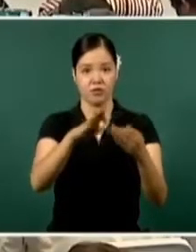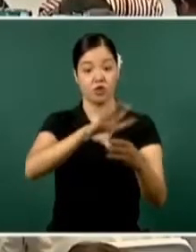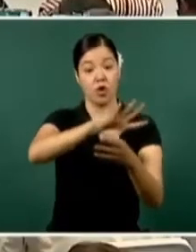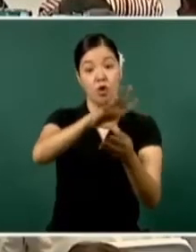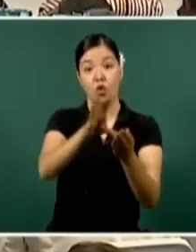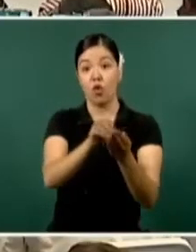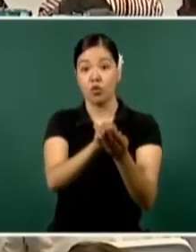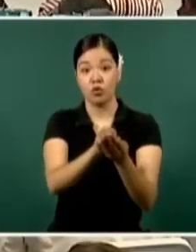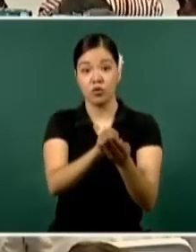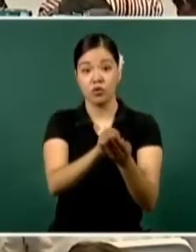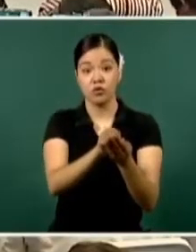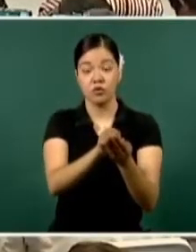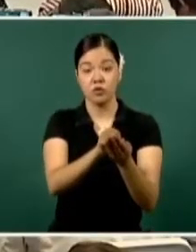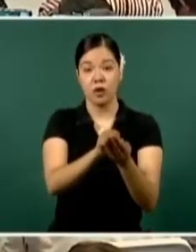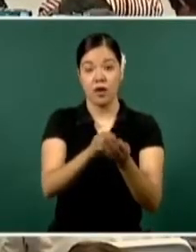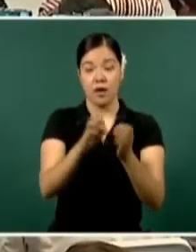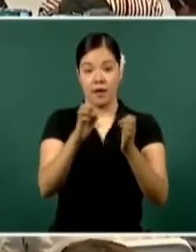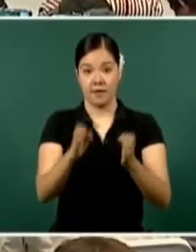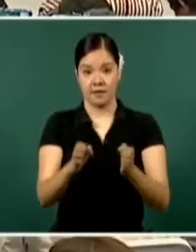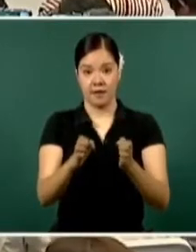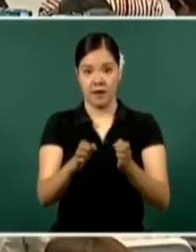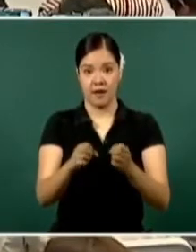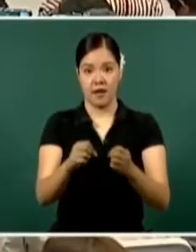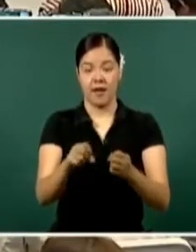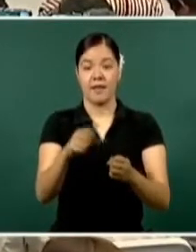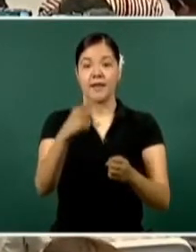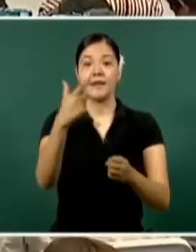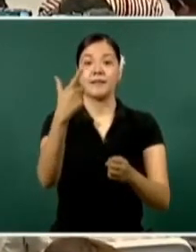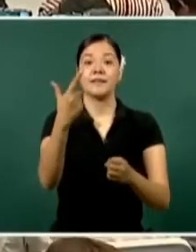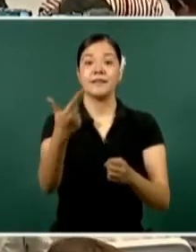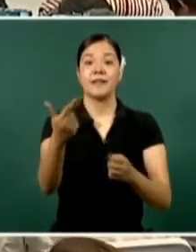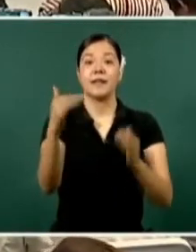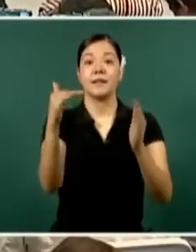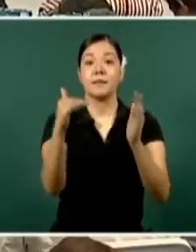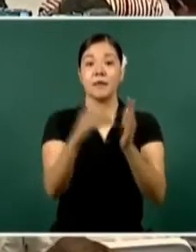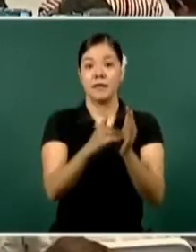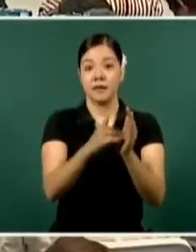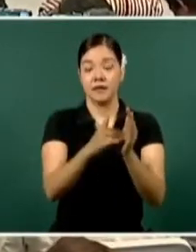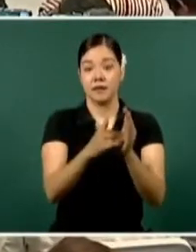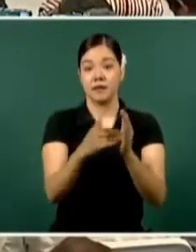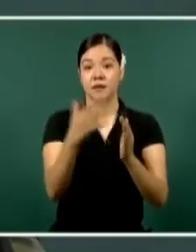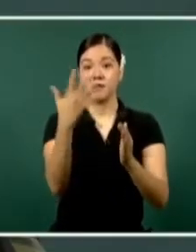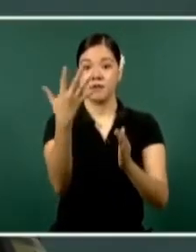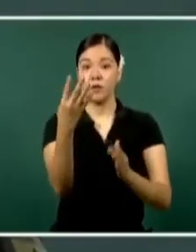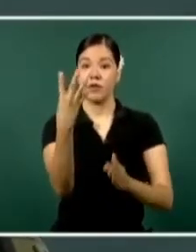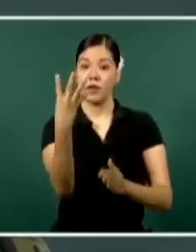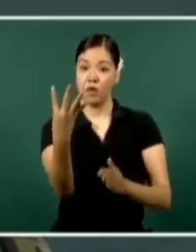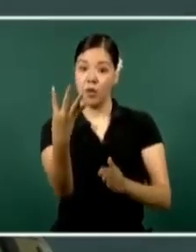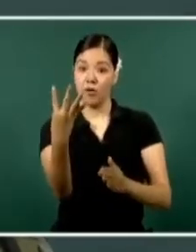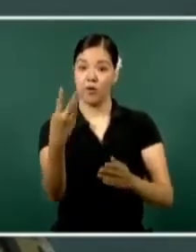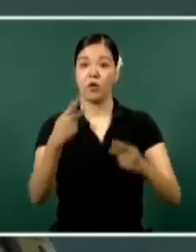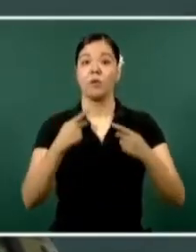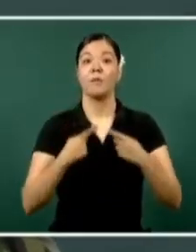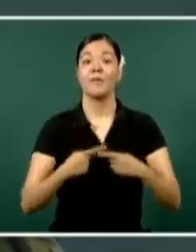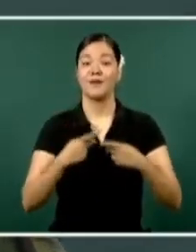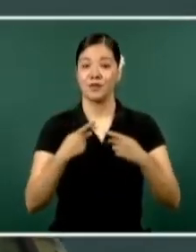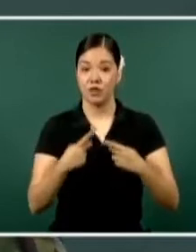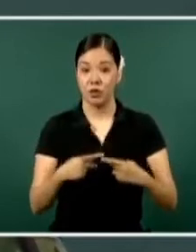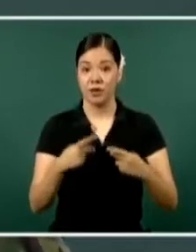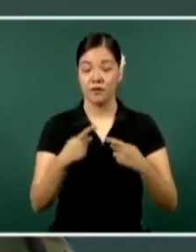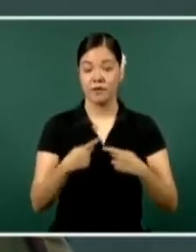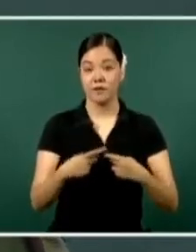al ámbito de la seguridad de siete mil 54 elementos que están atendiendo todo el ámbito